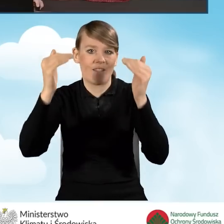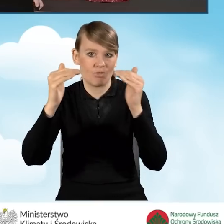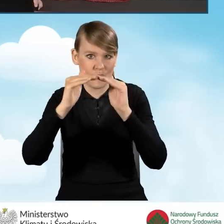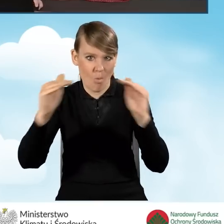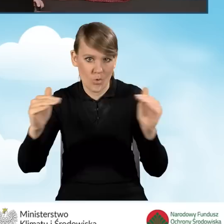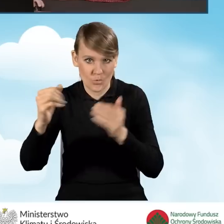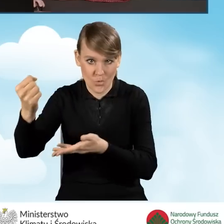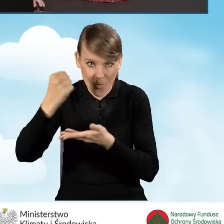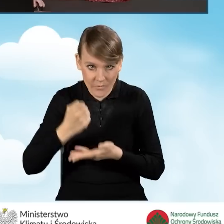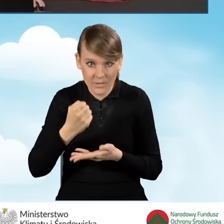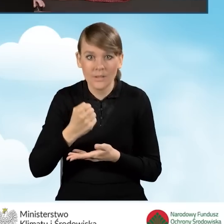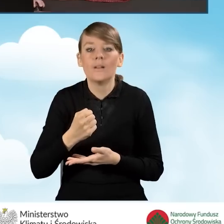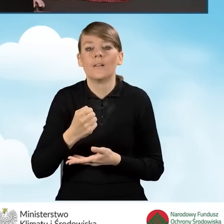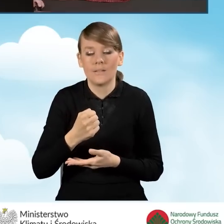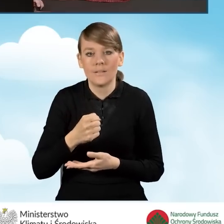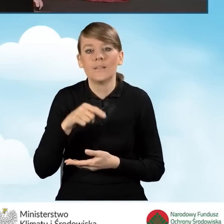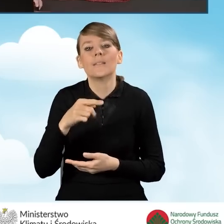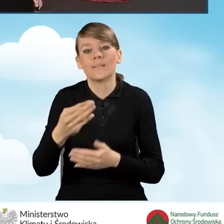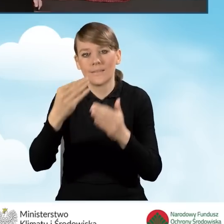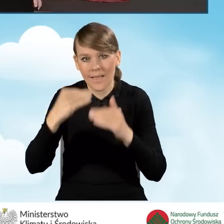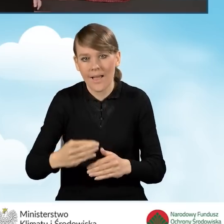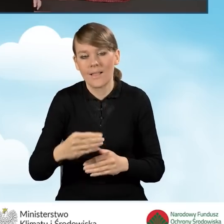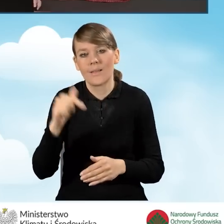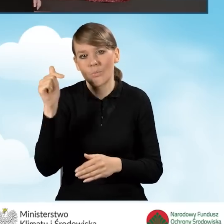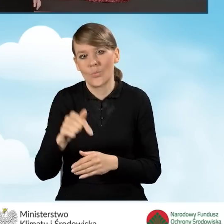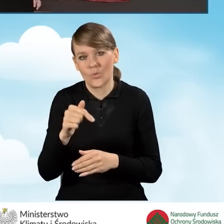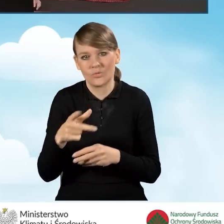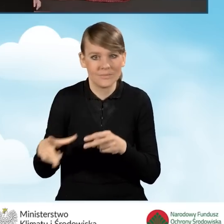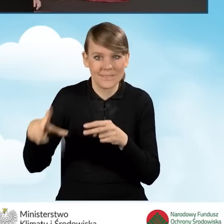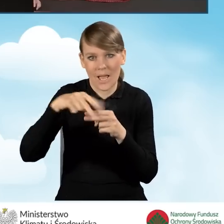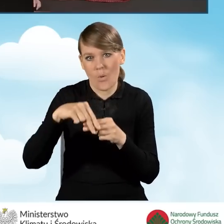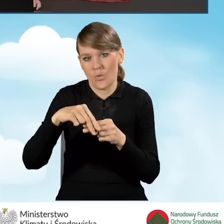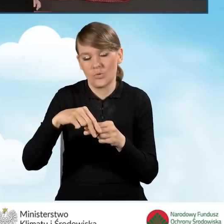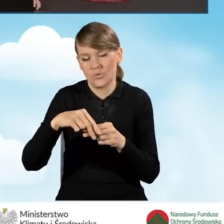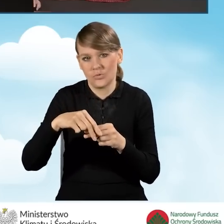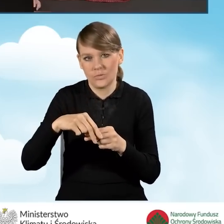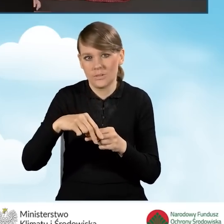i wtedy będzie wniosek od nas wymagał załączenia w ramach załączników